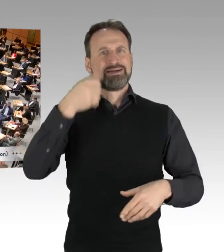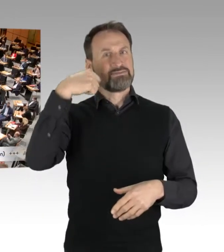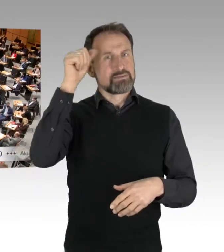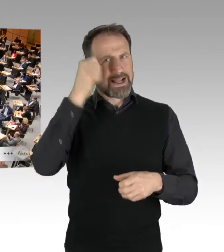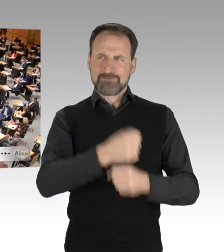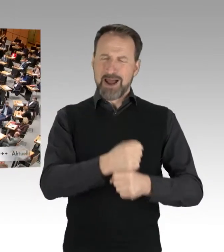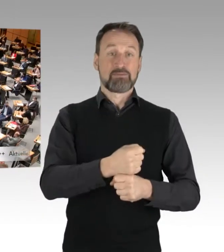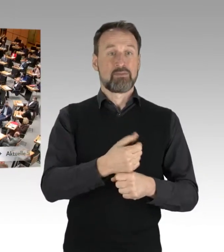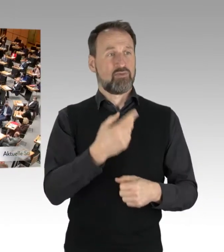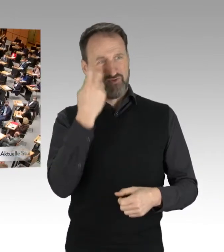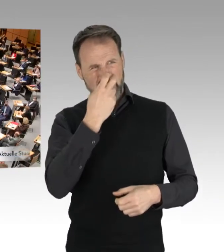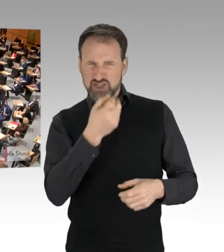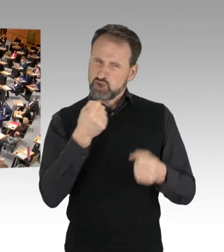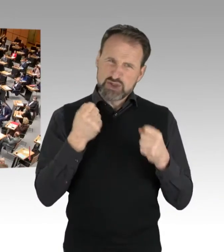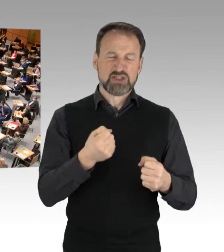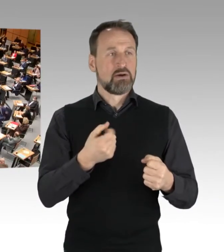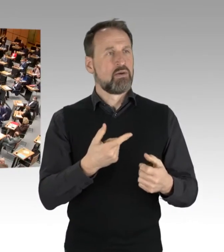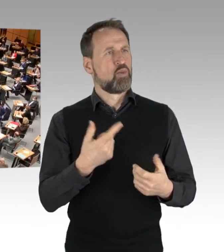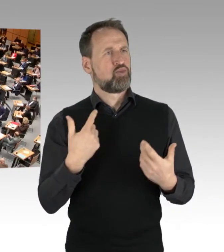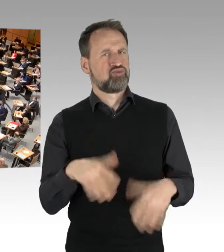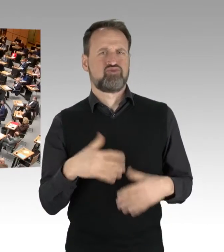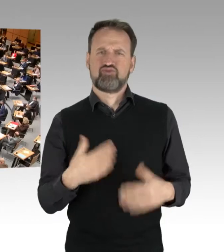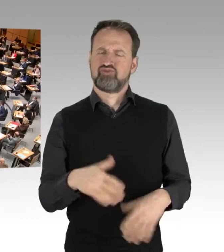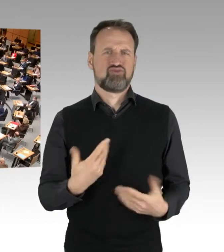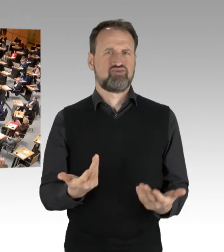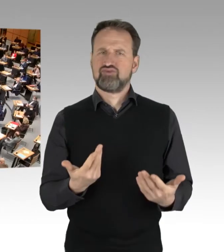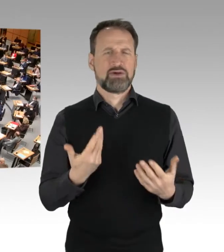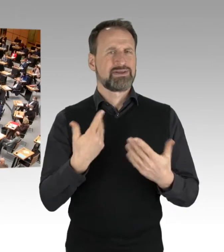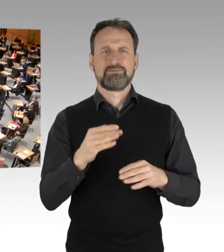Warum sage ich das? Weil es sicherlich nicht mehr vereinbar ist